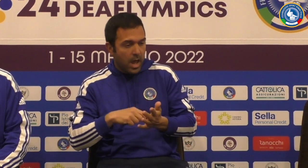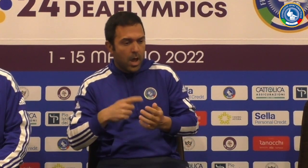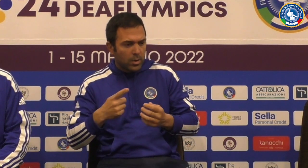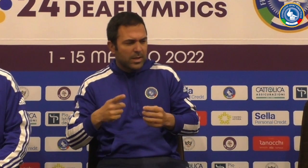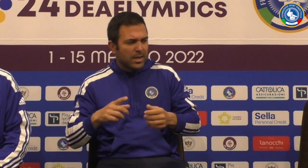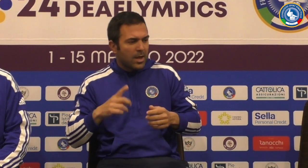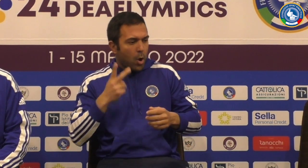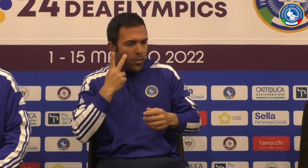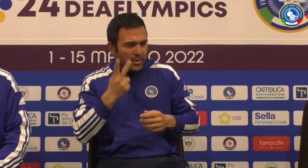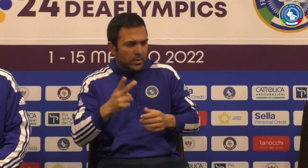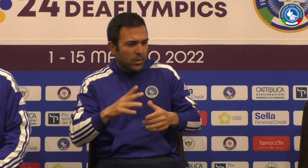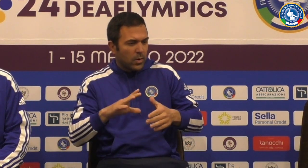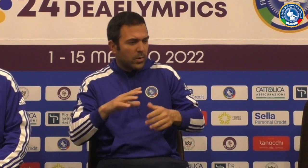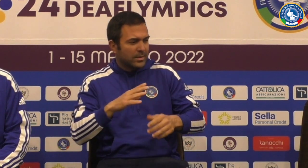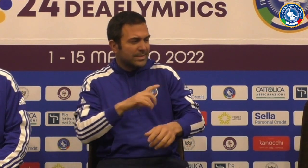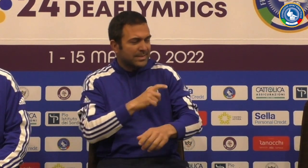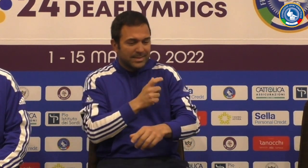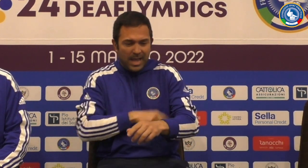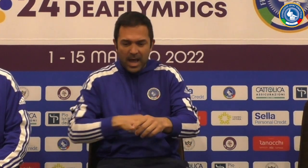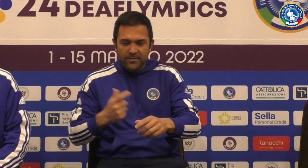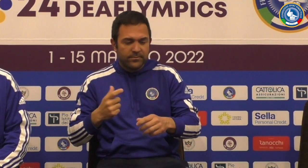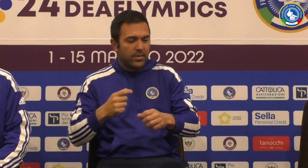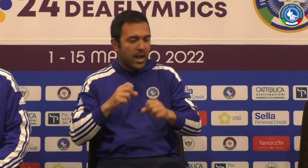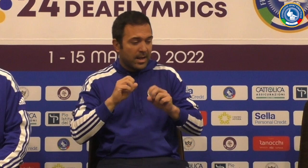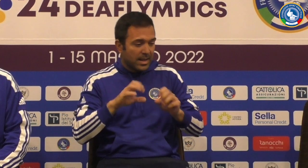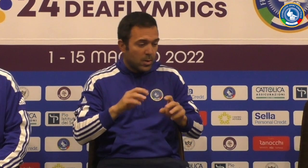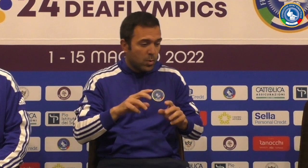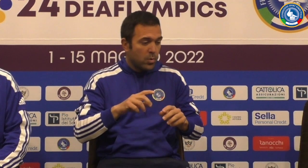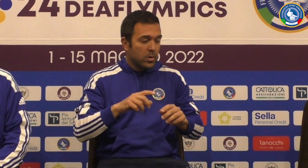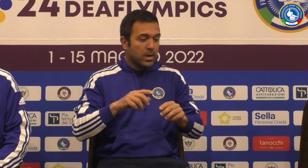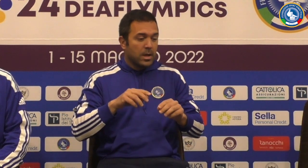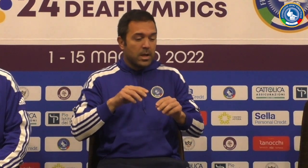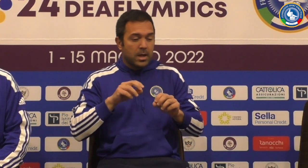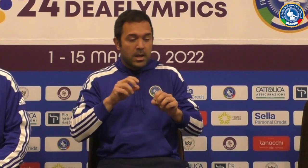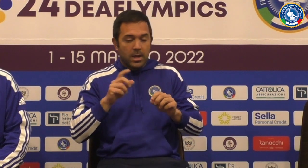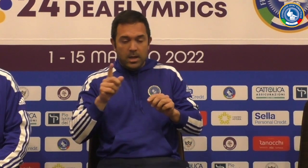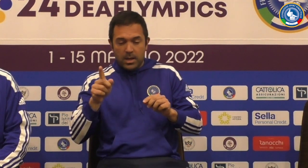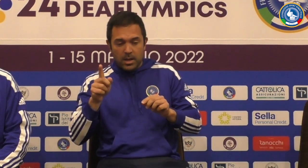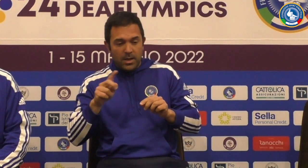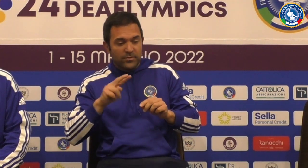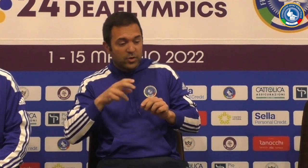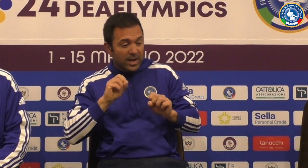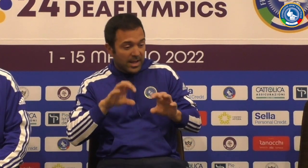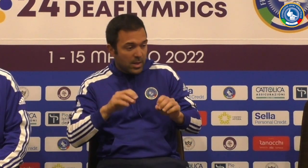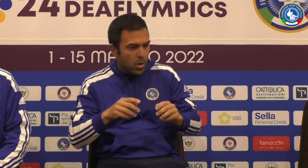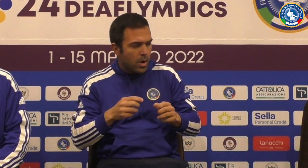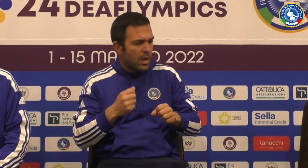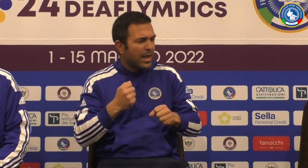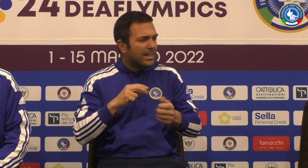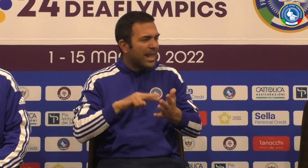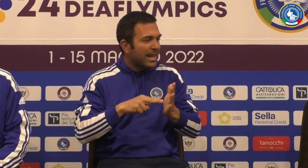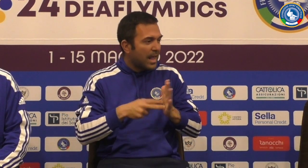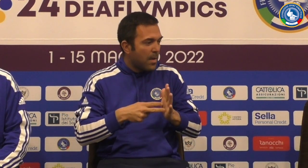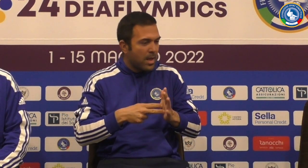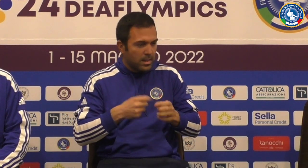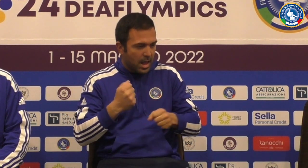ci sta una partita molto difficile alla fine ho visto che lo staff con l'allenatore è il vice allenatore